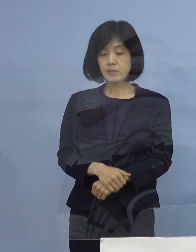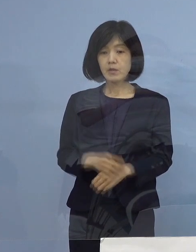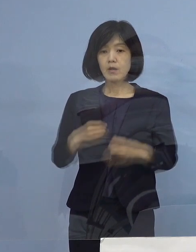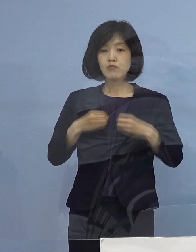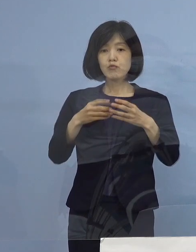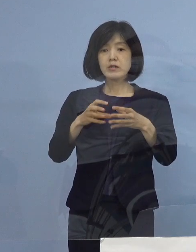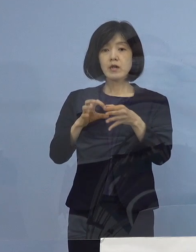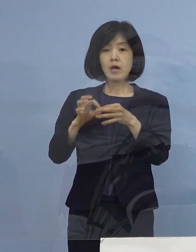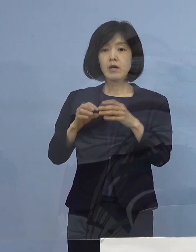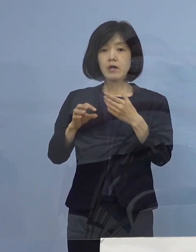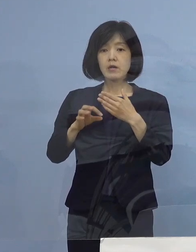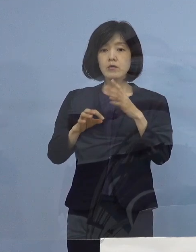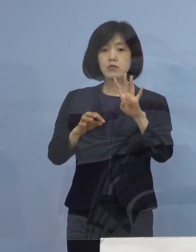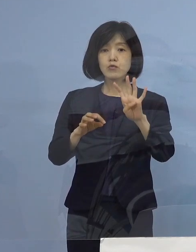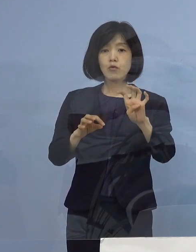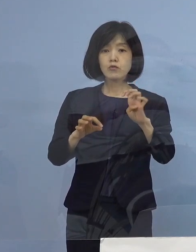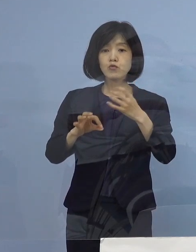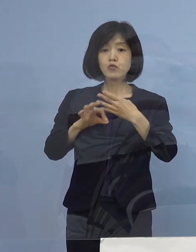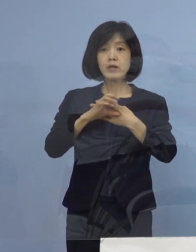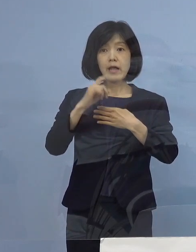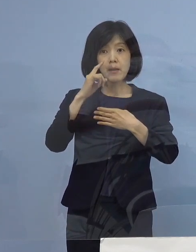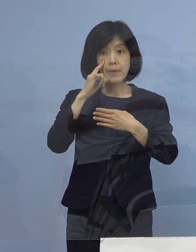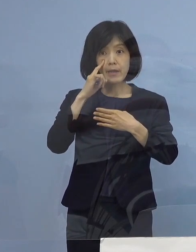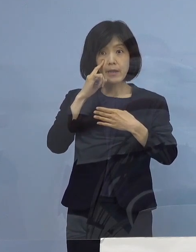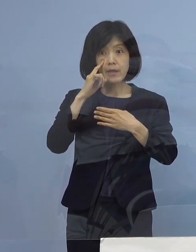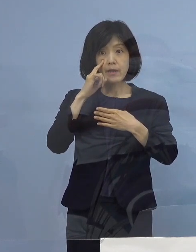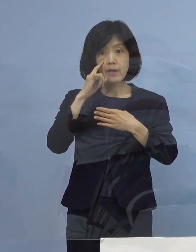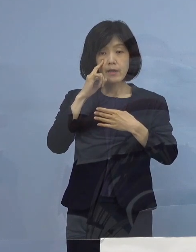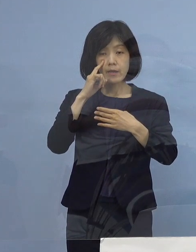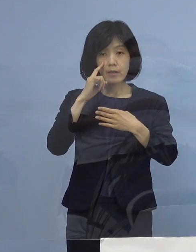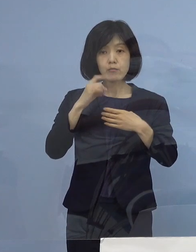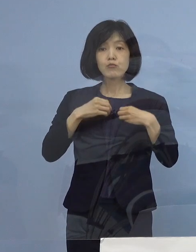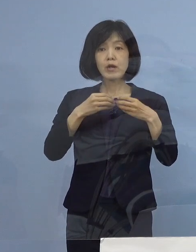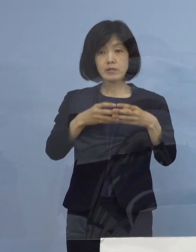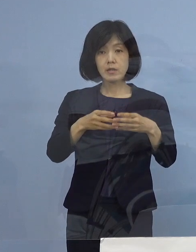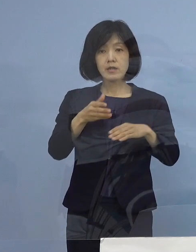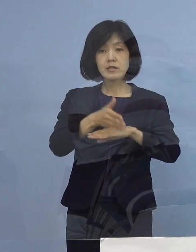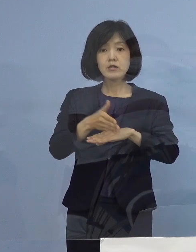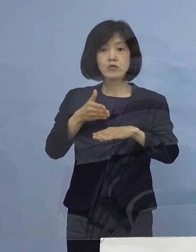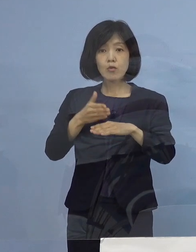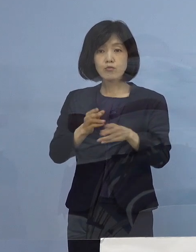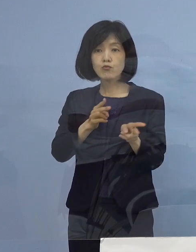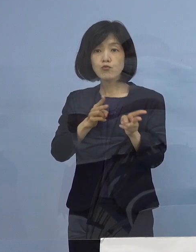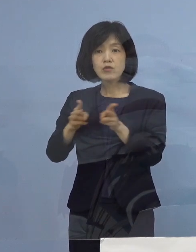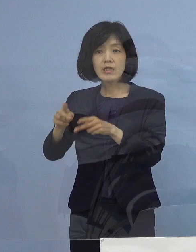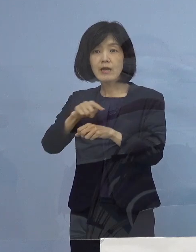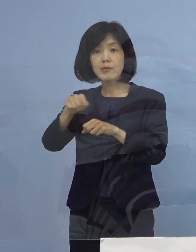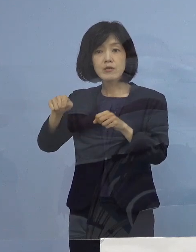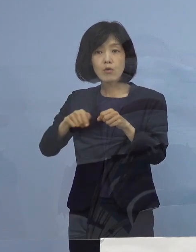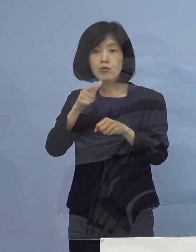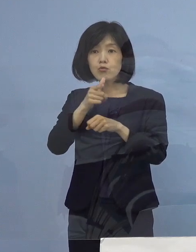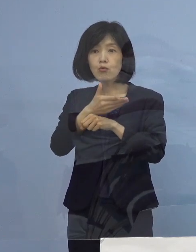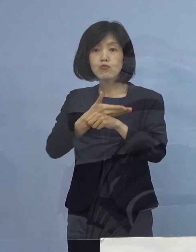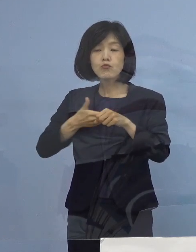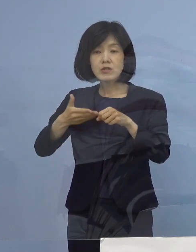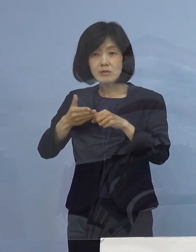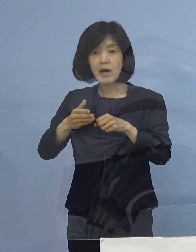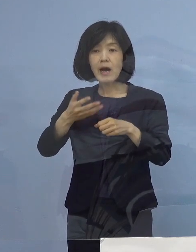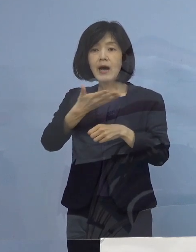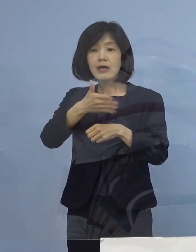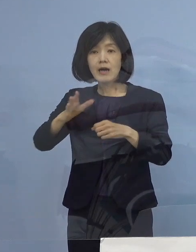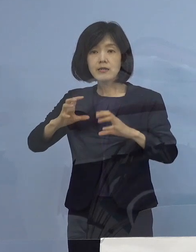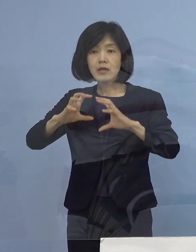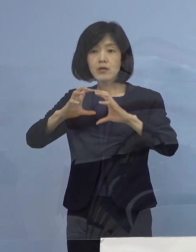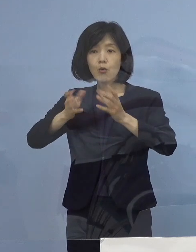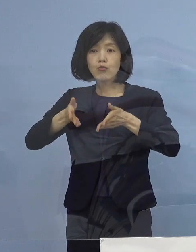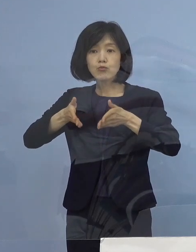40例目の正式名称ですけど 四国整備局の徳島河川国道事務所